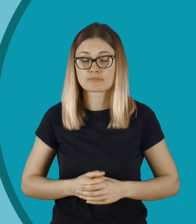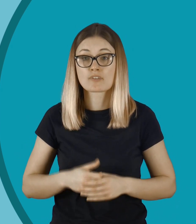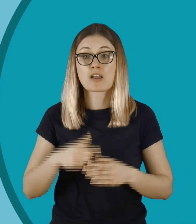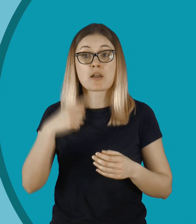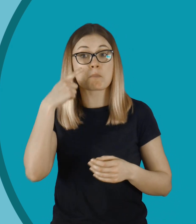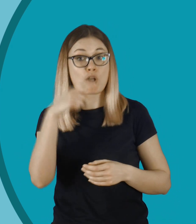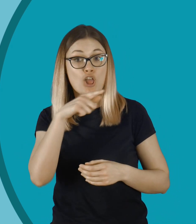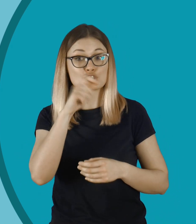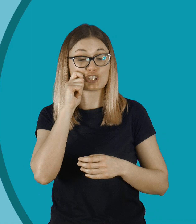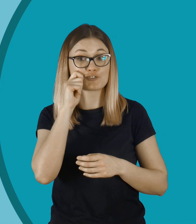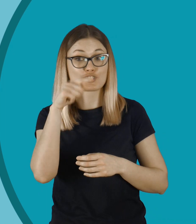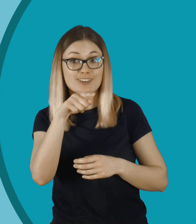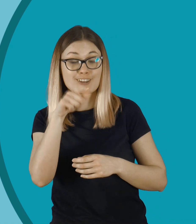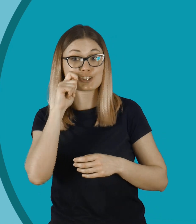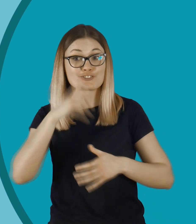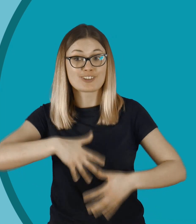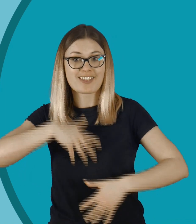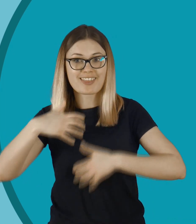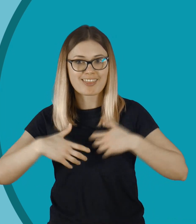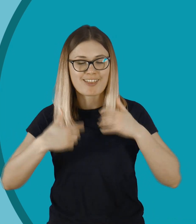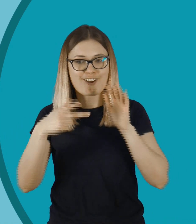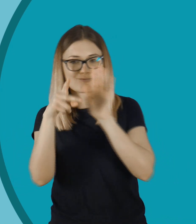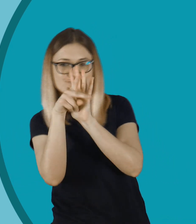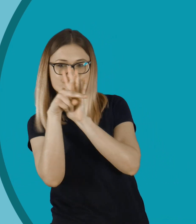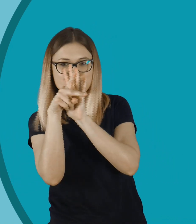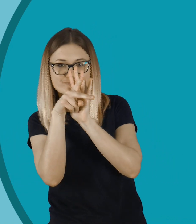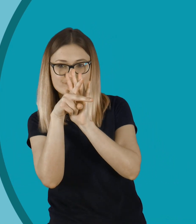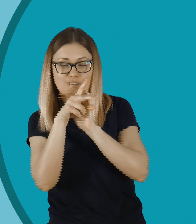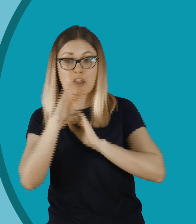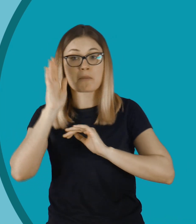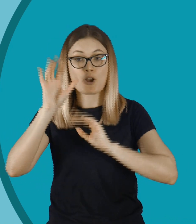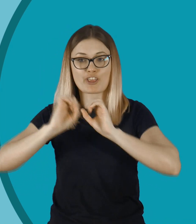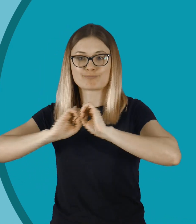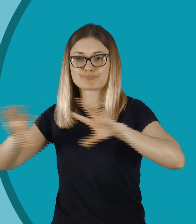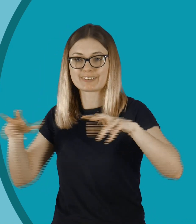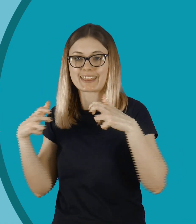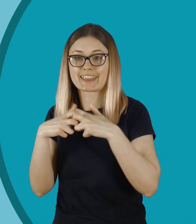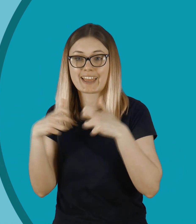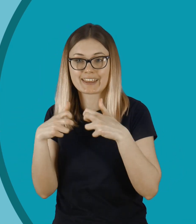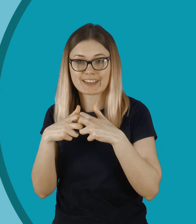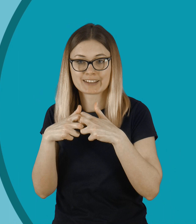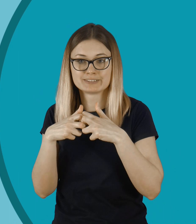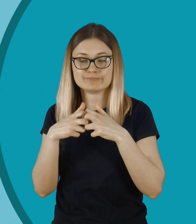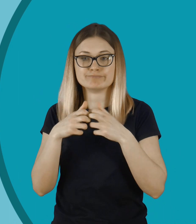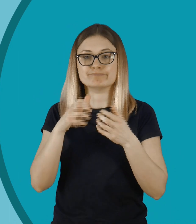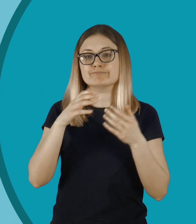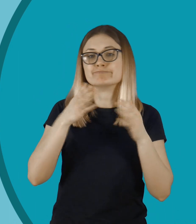Podejrzał tę dziewczynkę, zobaczył jak się przebiera, nagrał ją. I później wrzuca do sieci. Na jakiś portal społecznościowy...